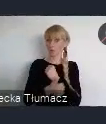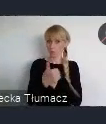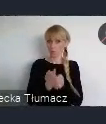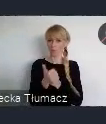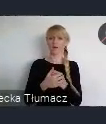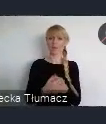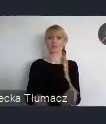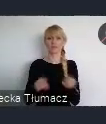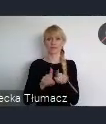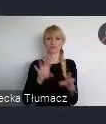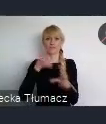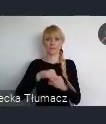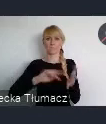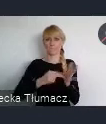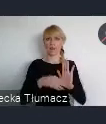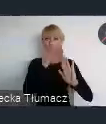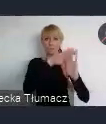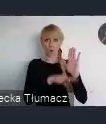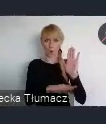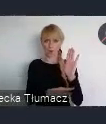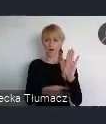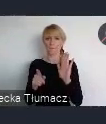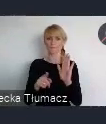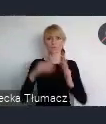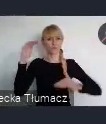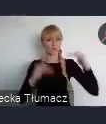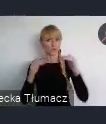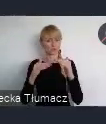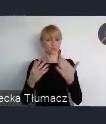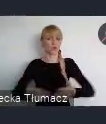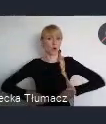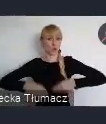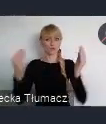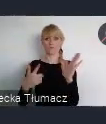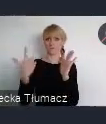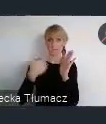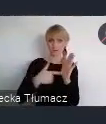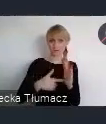rozwoju 2030 i Cele Zrównoważonego Rozwoju Organizacji Narodów Zjednoczonych.